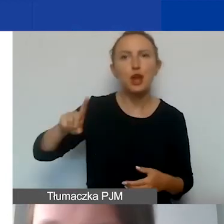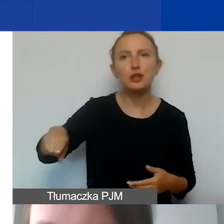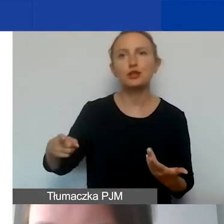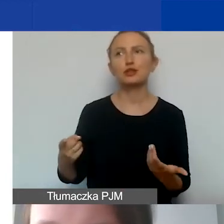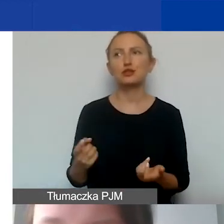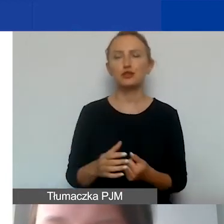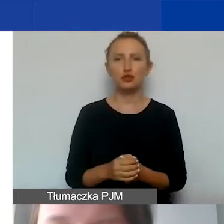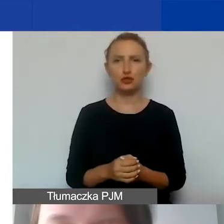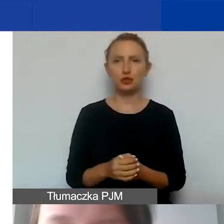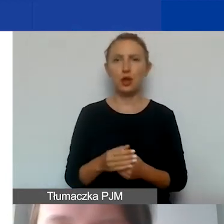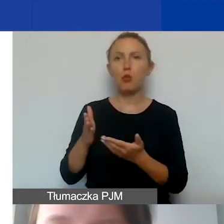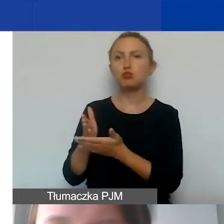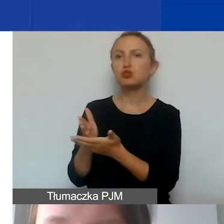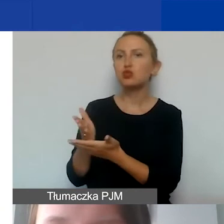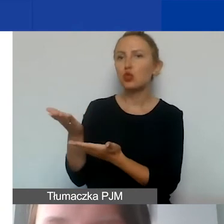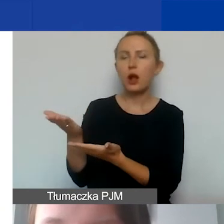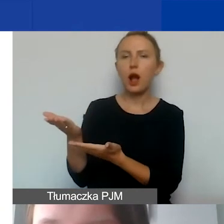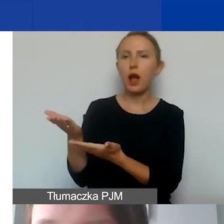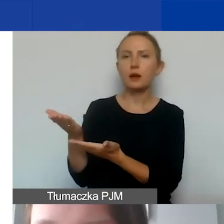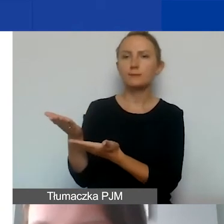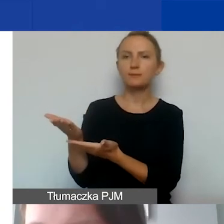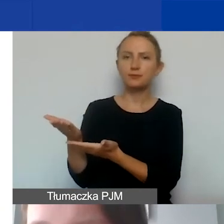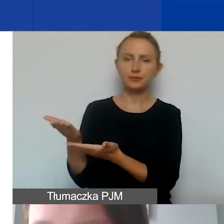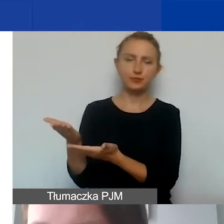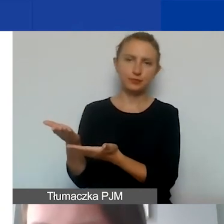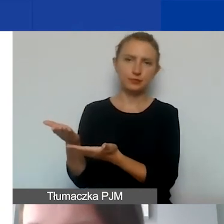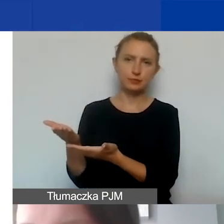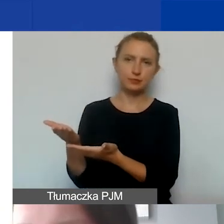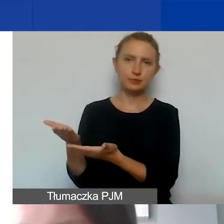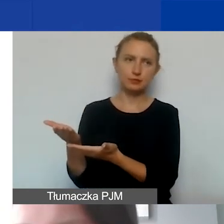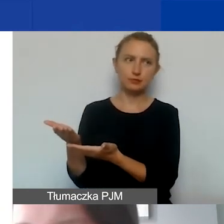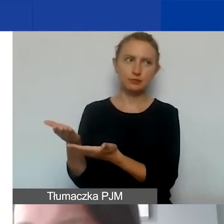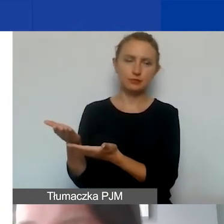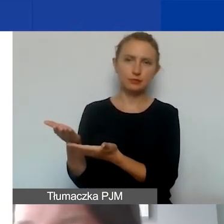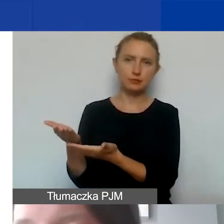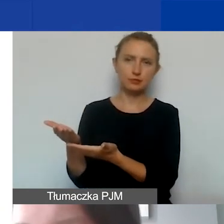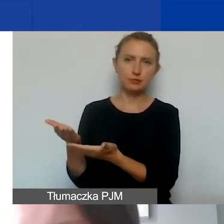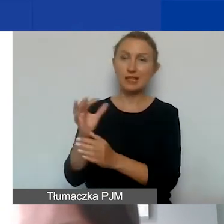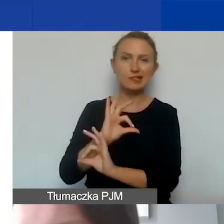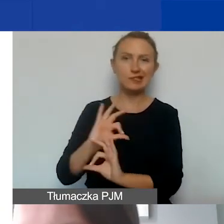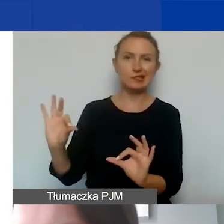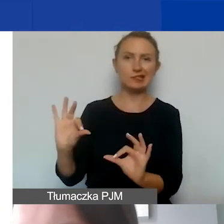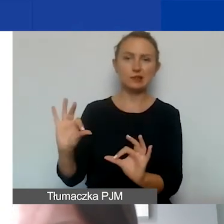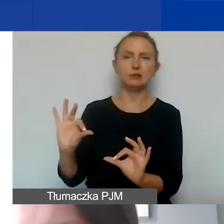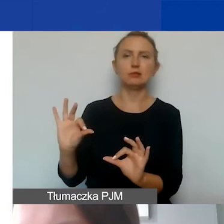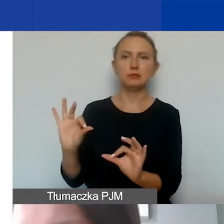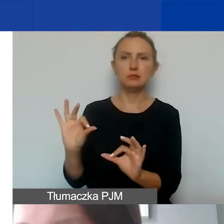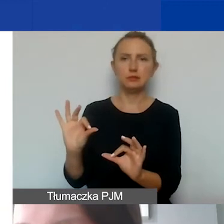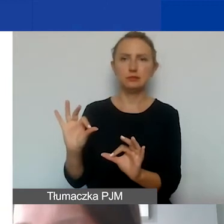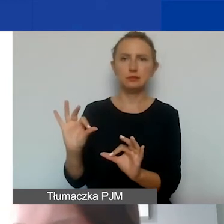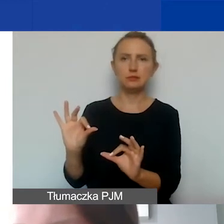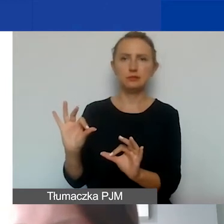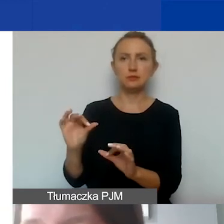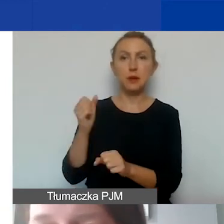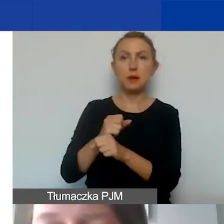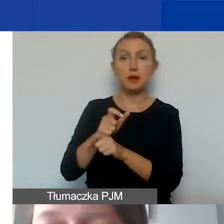specjalna obsługa personelu pomocniczego,